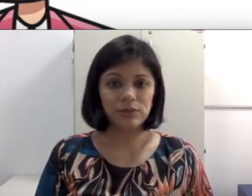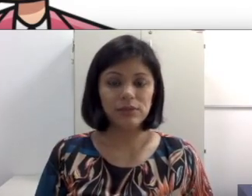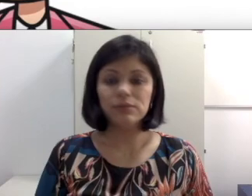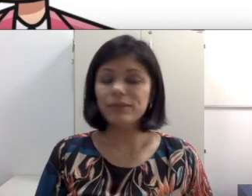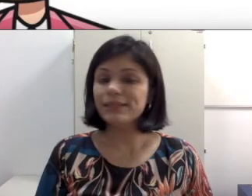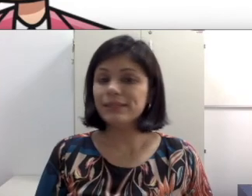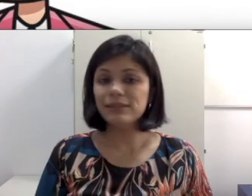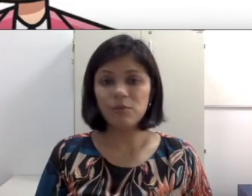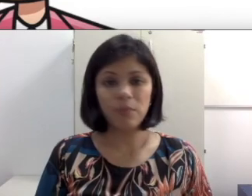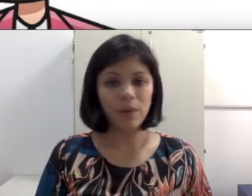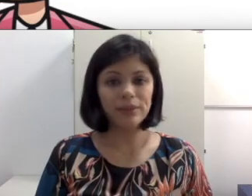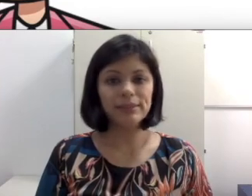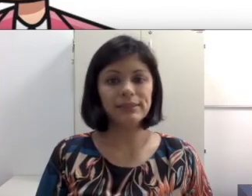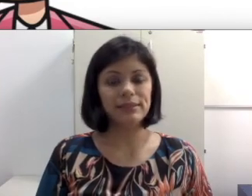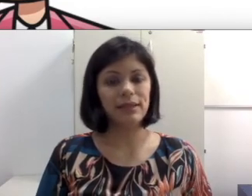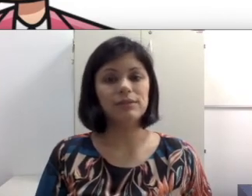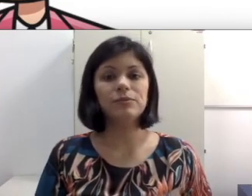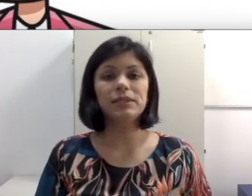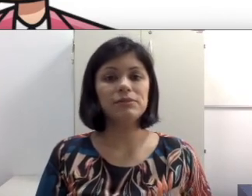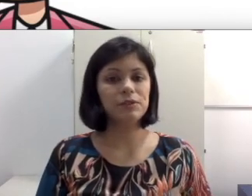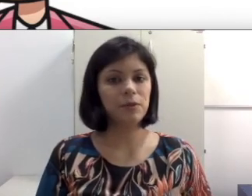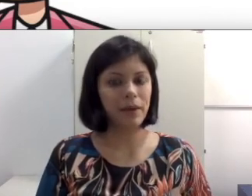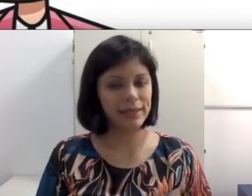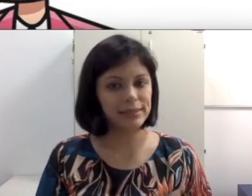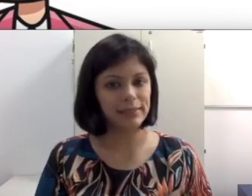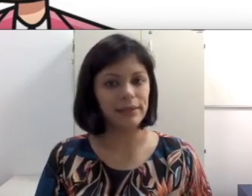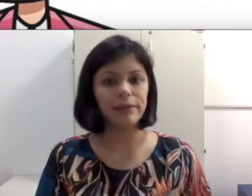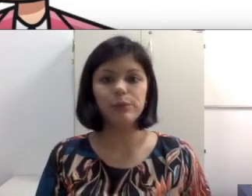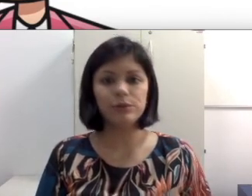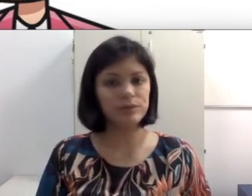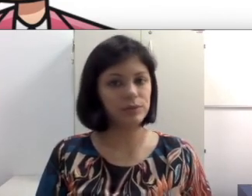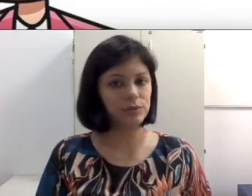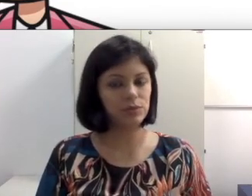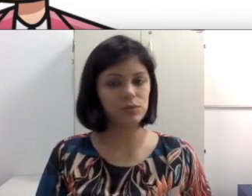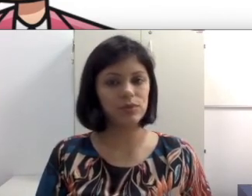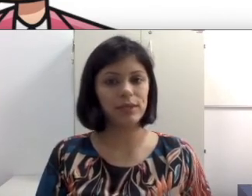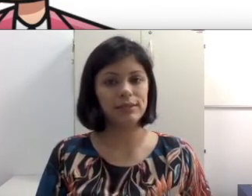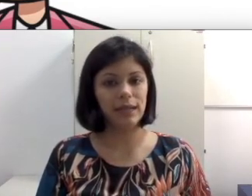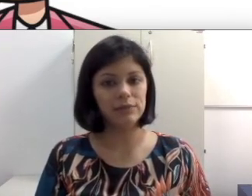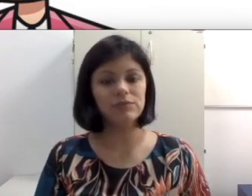mas elas não podem ser tratadas como se fossem uma receita que todos os alunos surdos oralizados